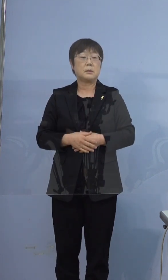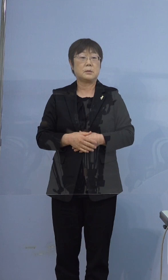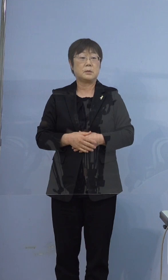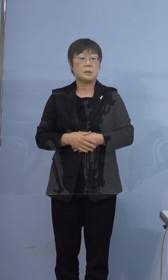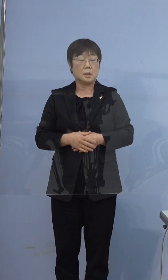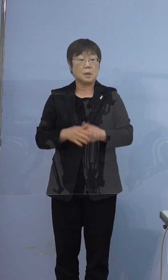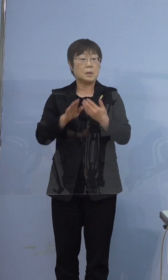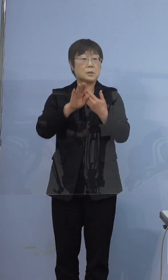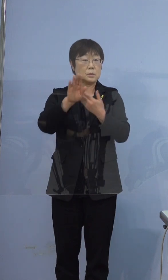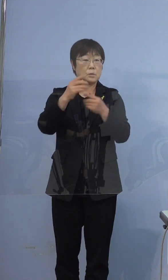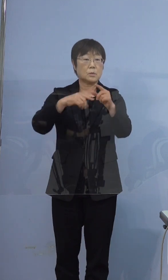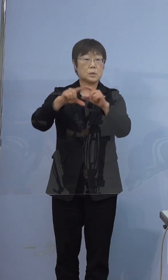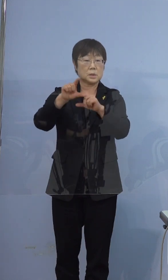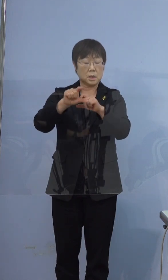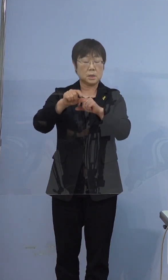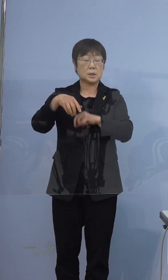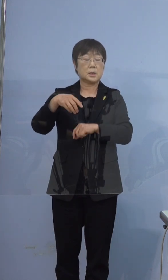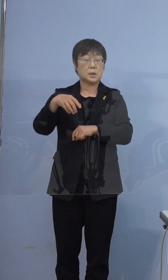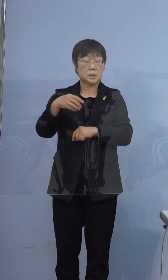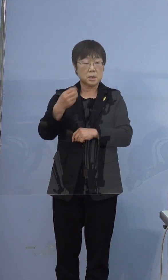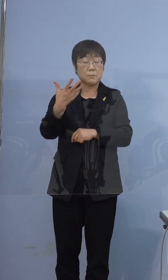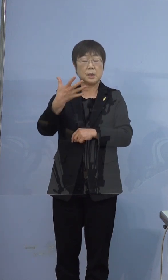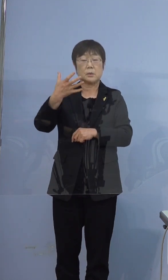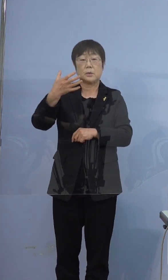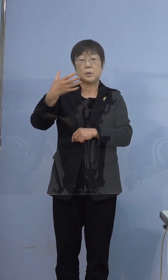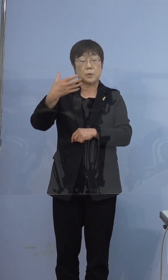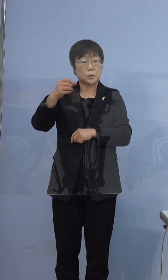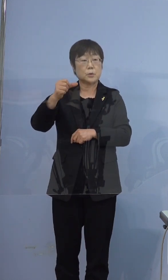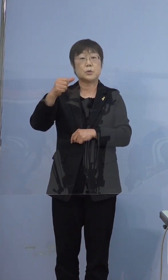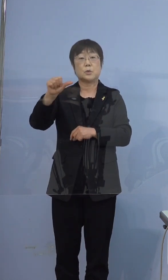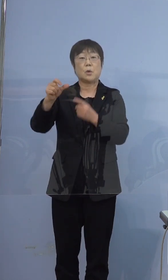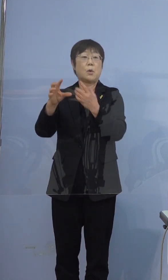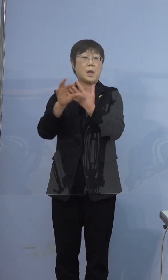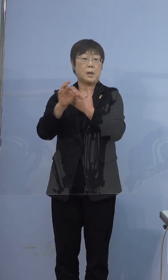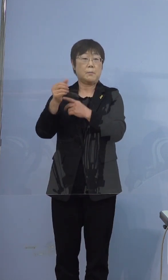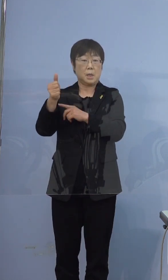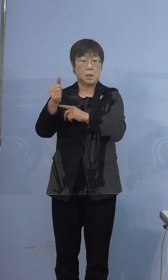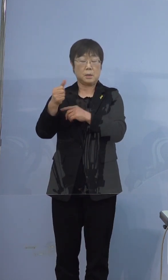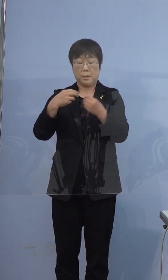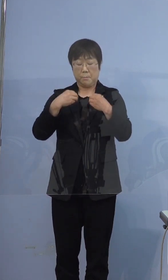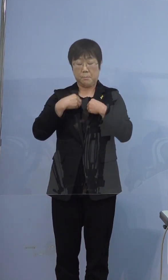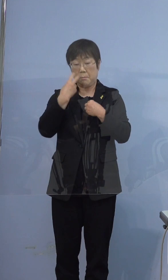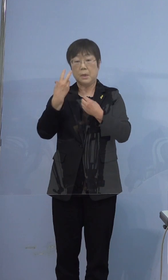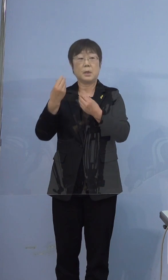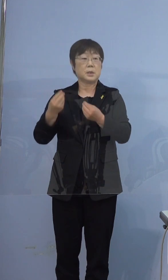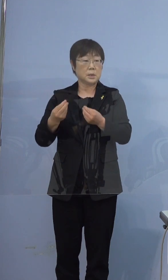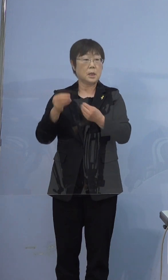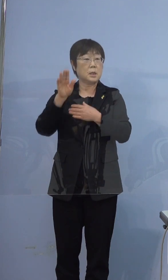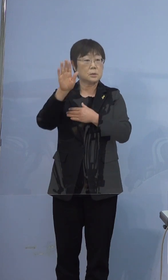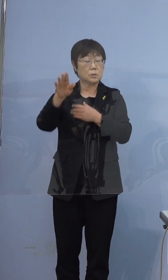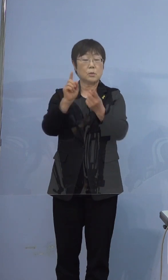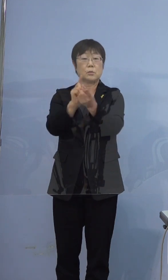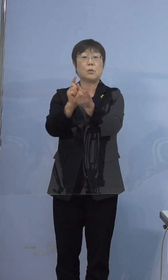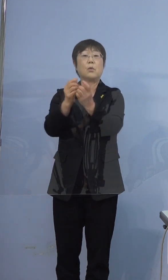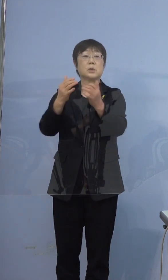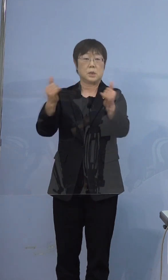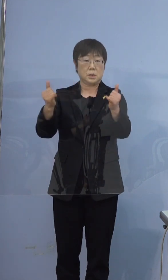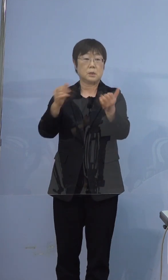その後、さらに395例目の方の 陽性が判明しましたので その濃厚接触者として